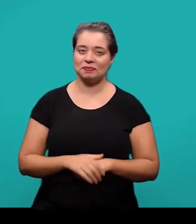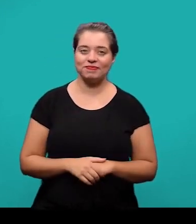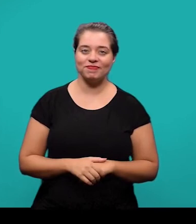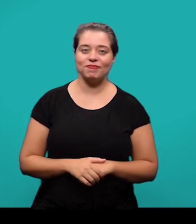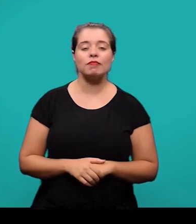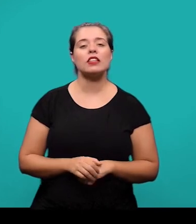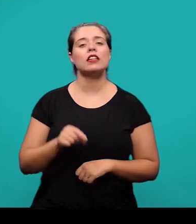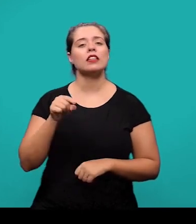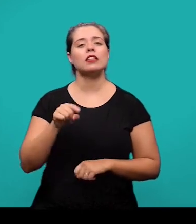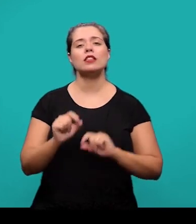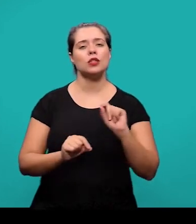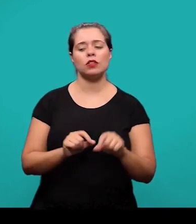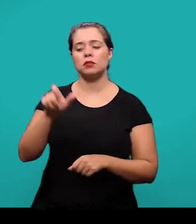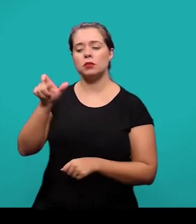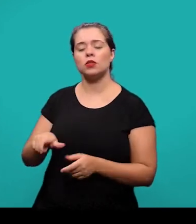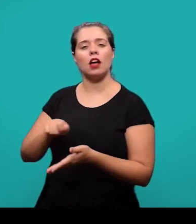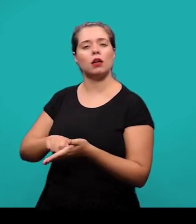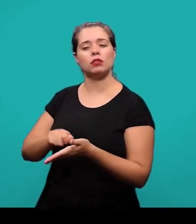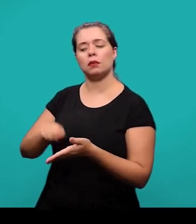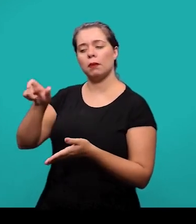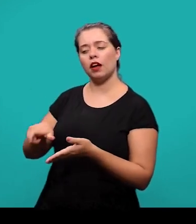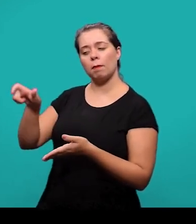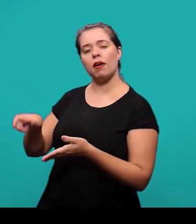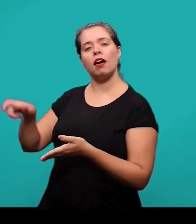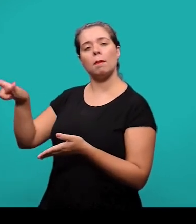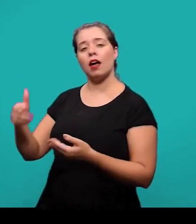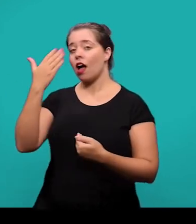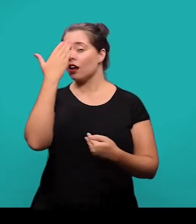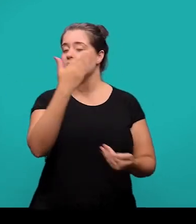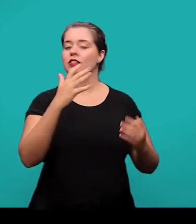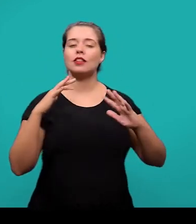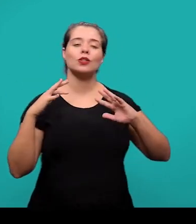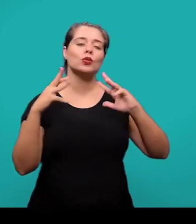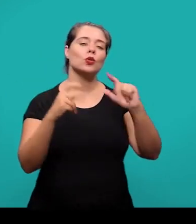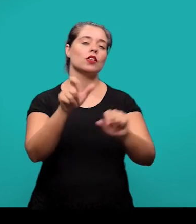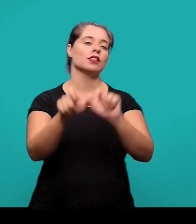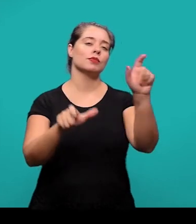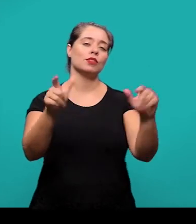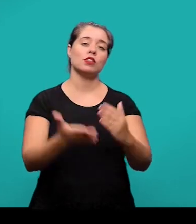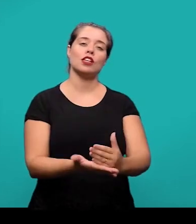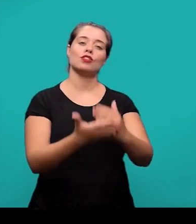e se trata de um texto em que o autor ou os autores faz agradecimentos àqueles que contribuíram de uma maneira relevante